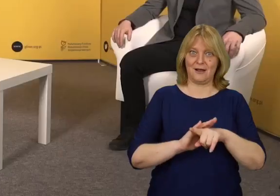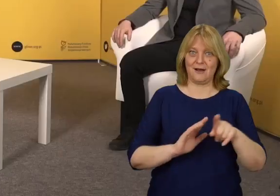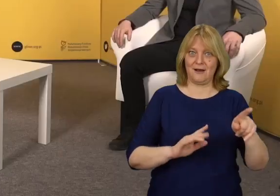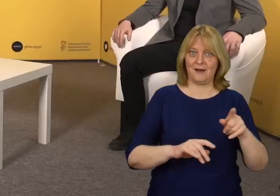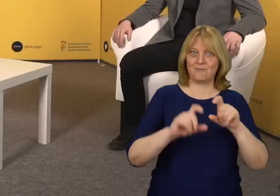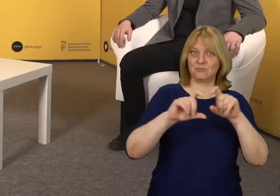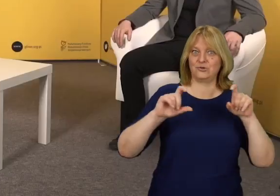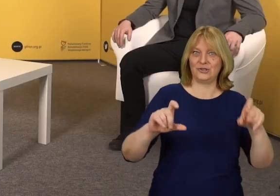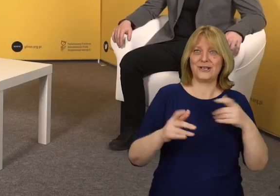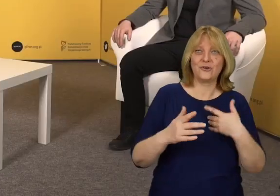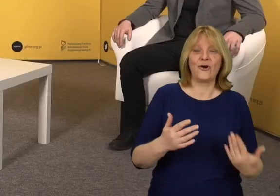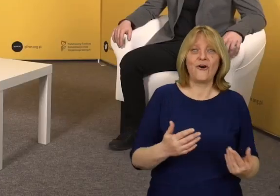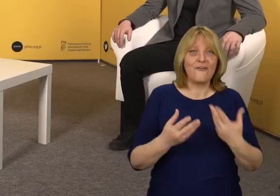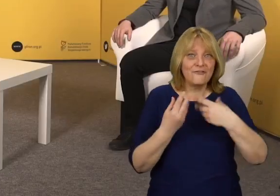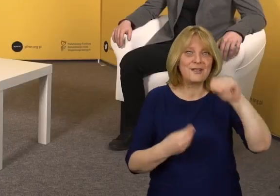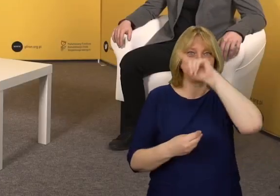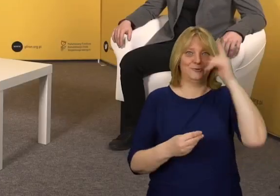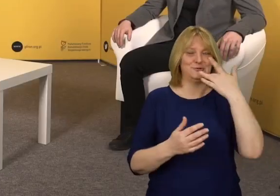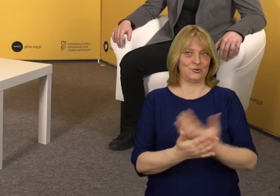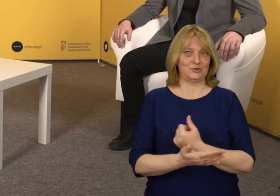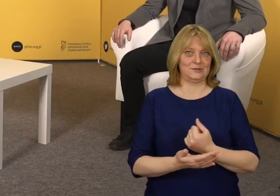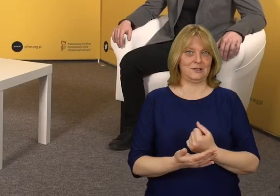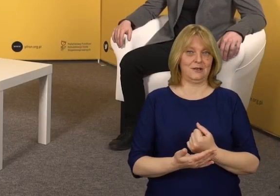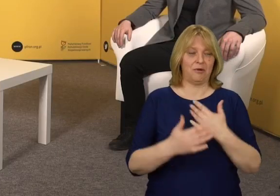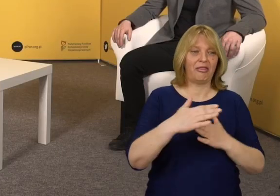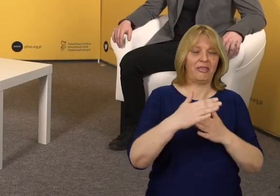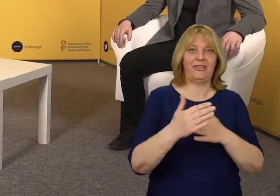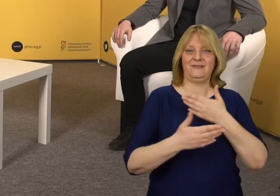Dzięki niej więcej osób może z niego skorzystać.